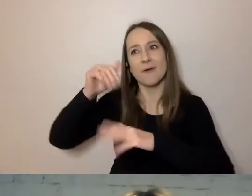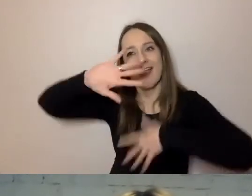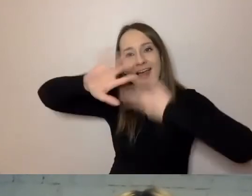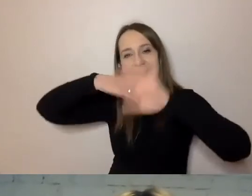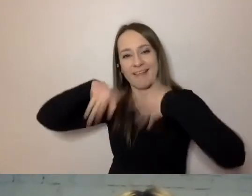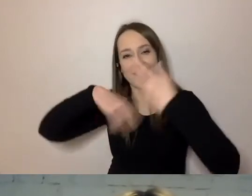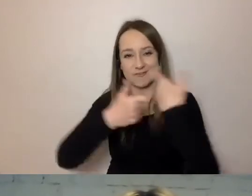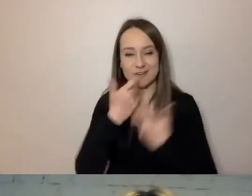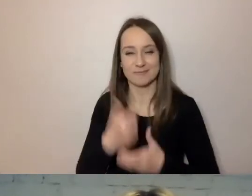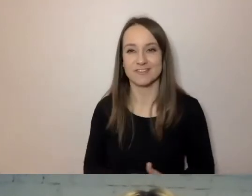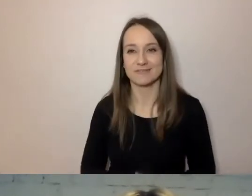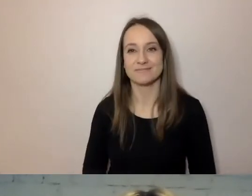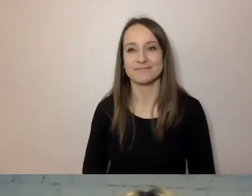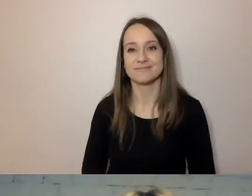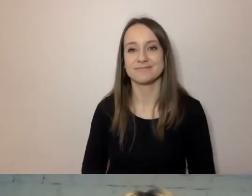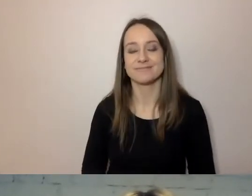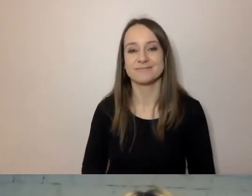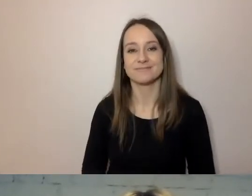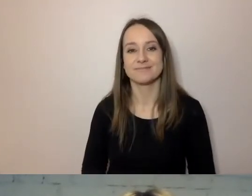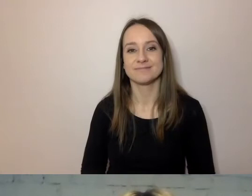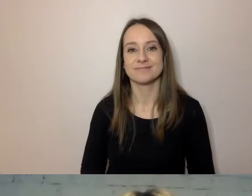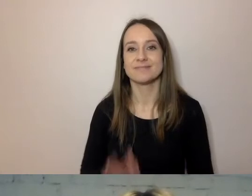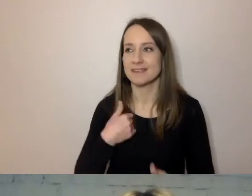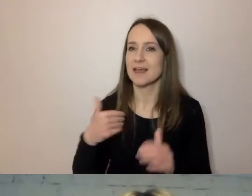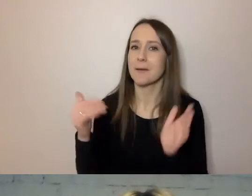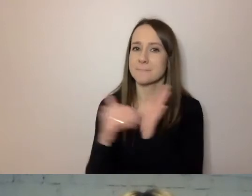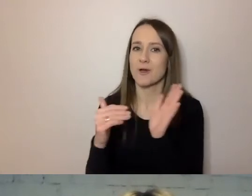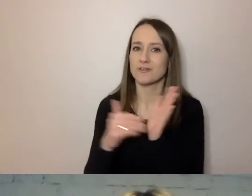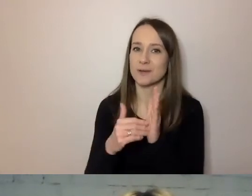Będę potrzebował państwa pomocy.